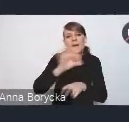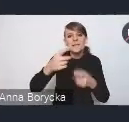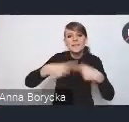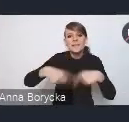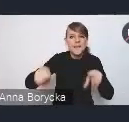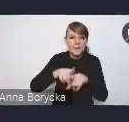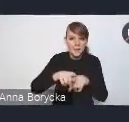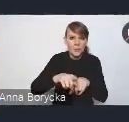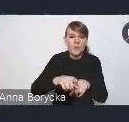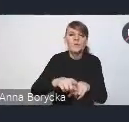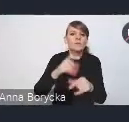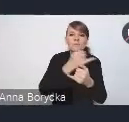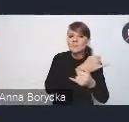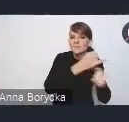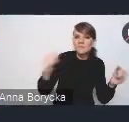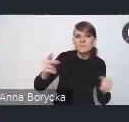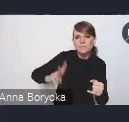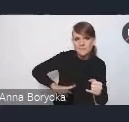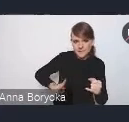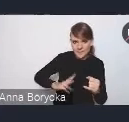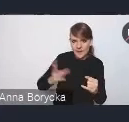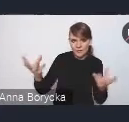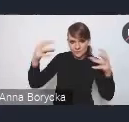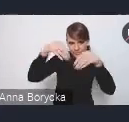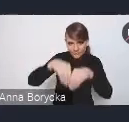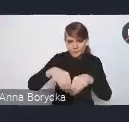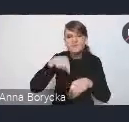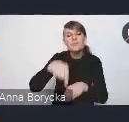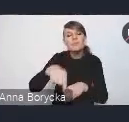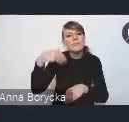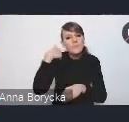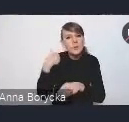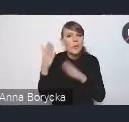który koncentrował się nad przygotowaniem takich propozycji